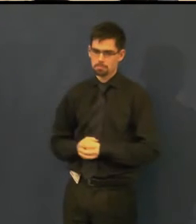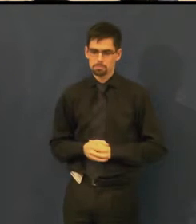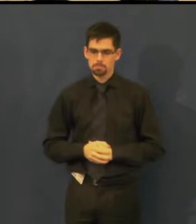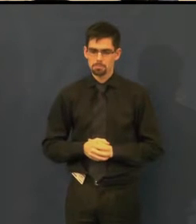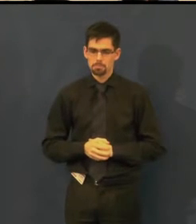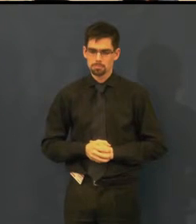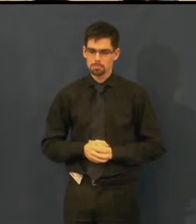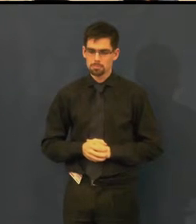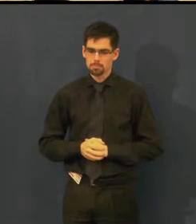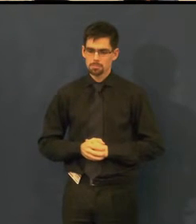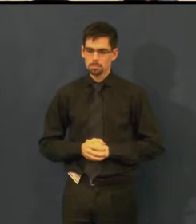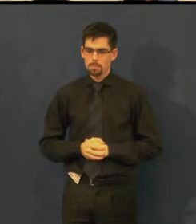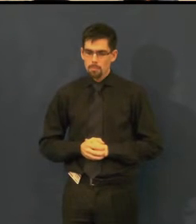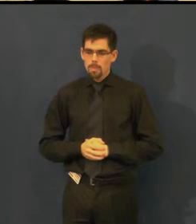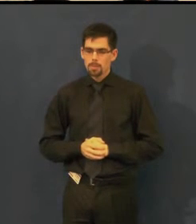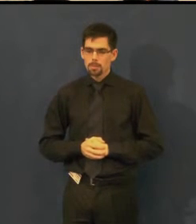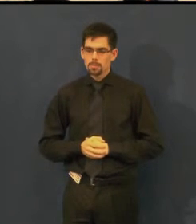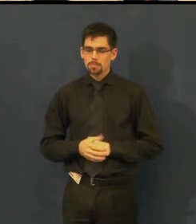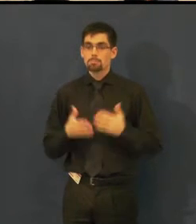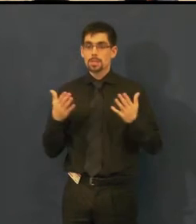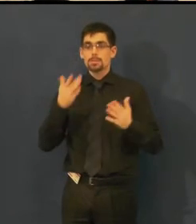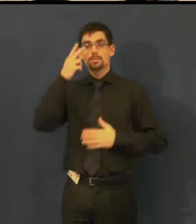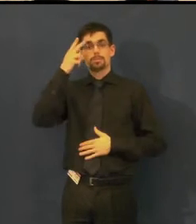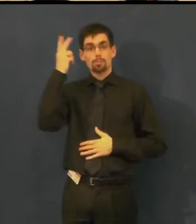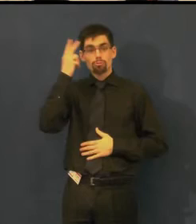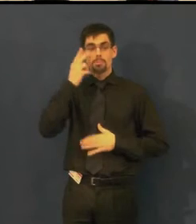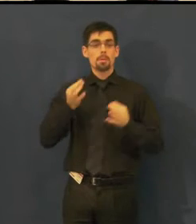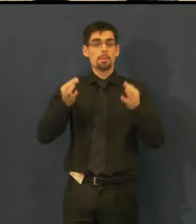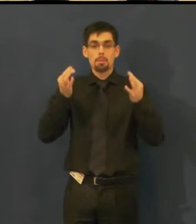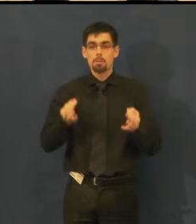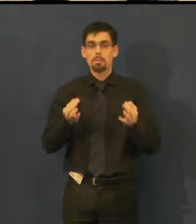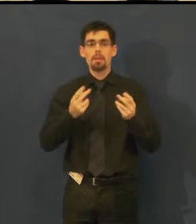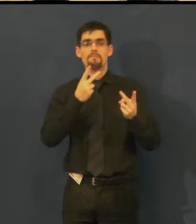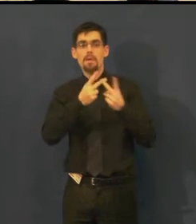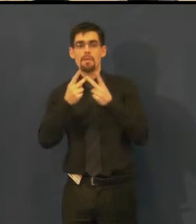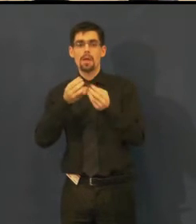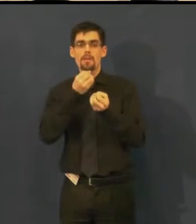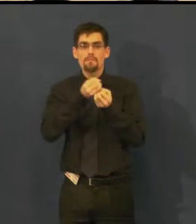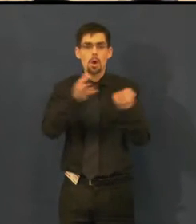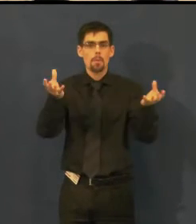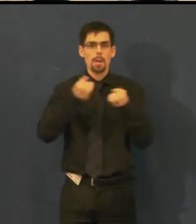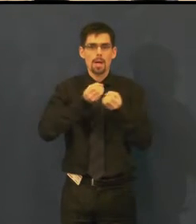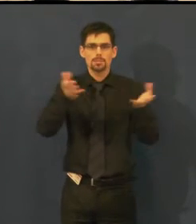Samozřejmě nestačí informovat jenom prostřednictvím webových stránek